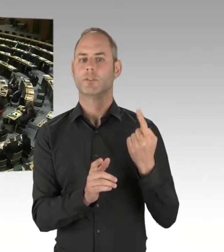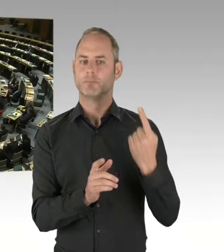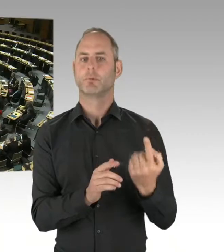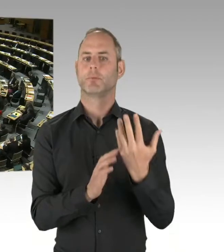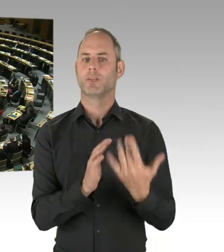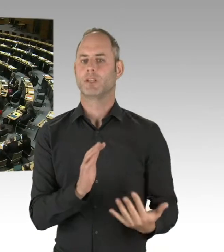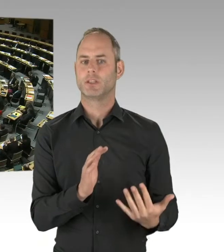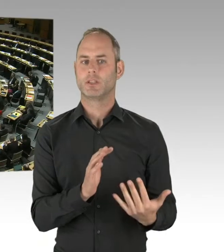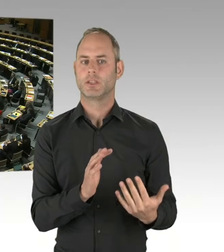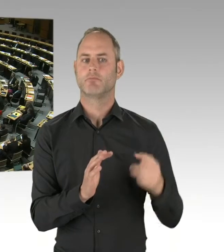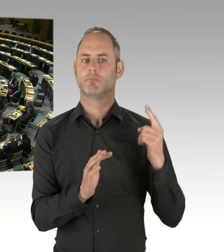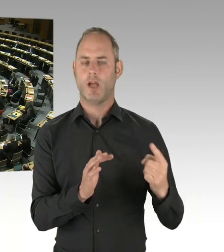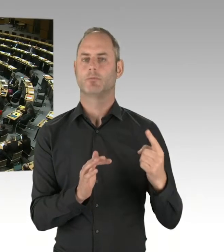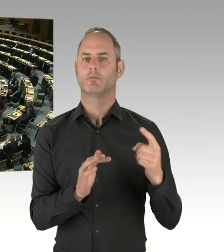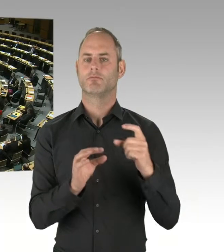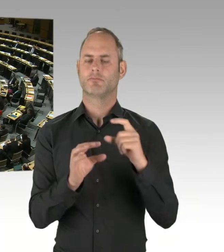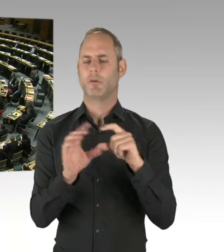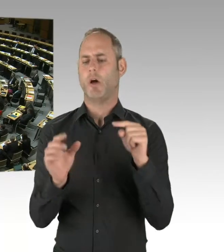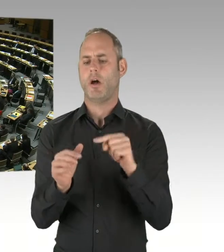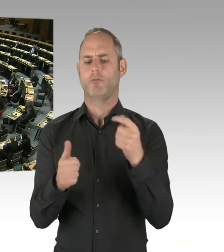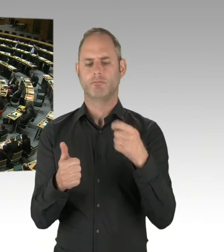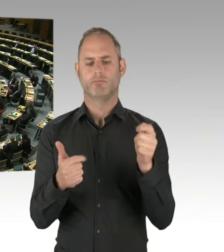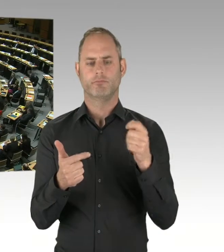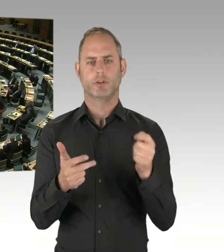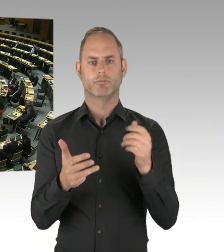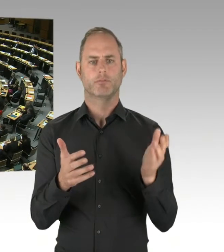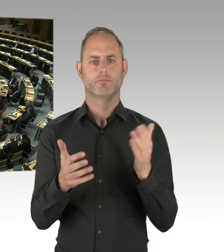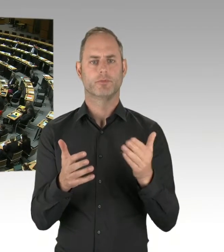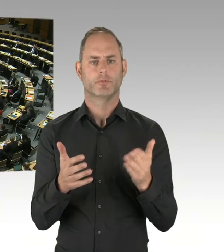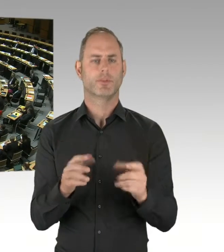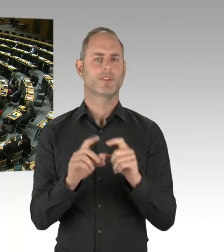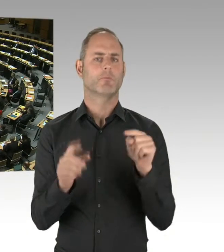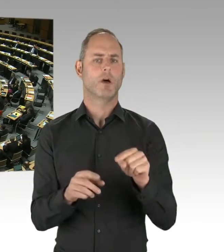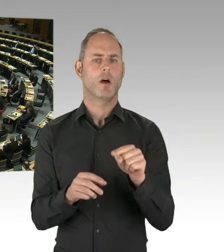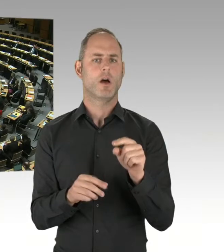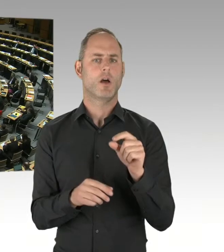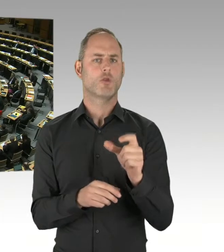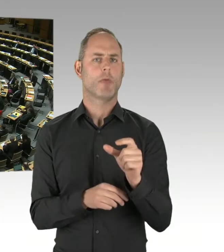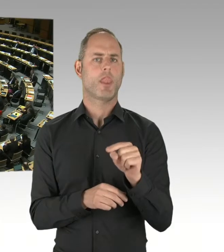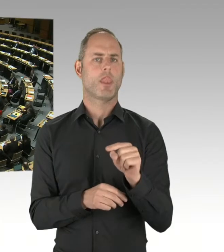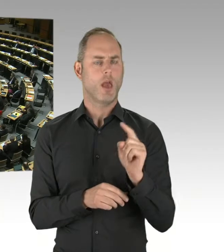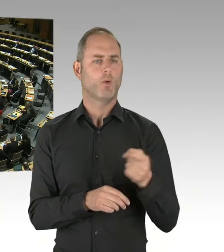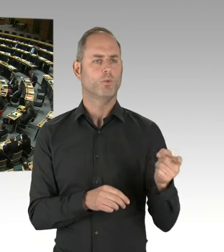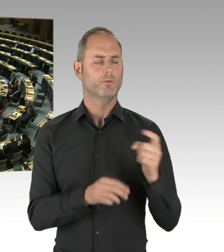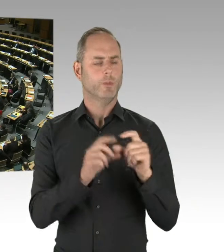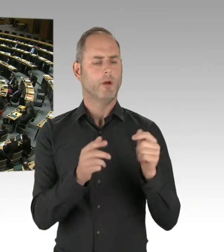(Präsidium) Die zweite Nachfrage geht an Herrn Hansel. Bitte, Sie haben das Wort. (Rednerwechsel) Aufgrund der charmanten Beantwortung des Senators